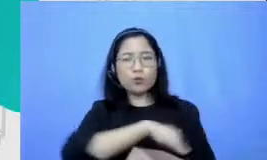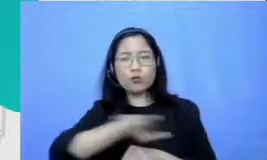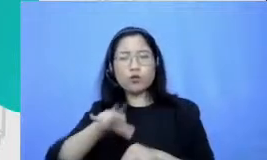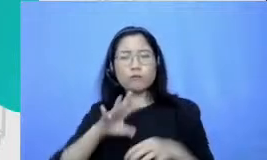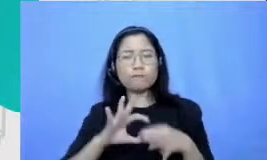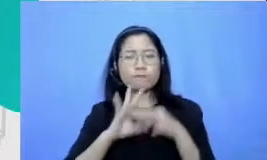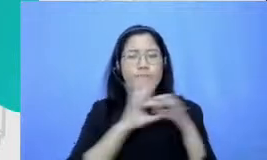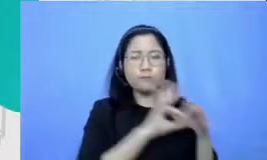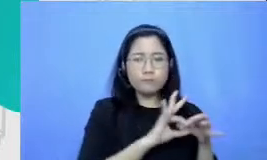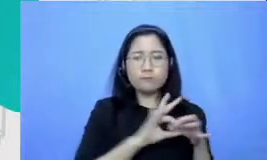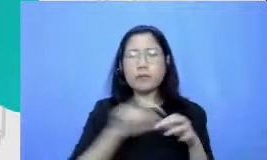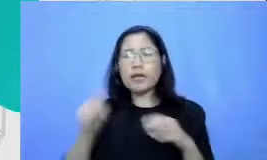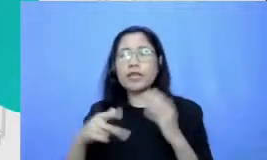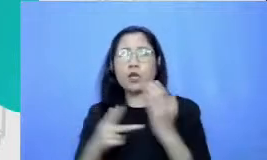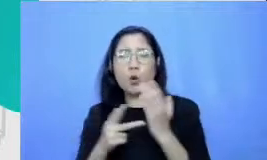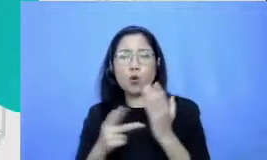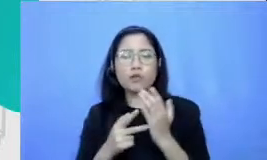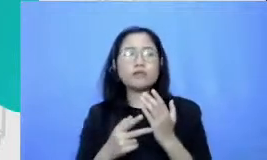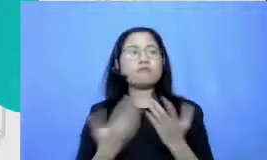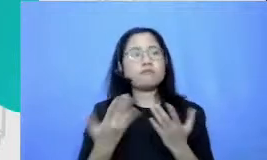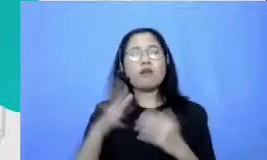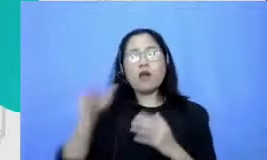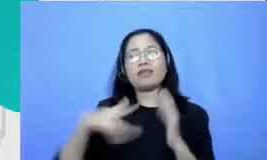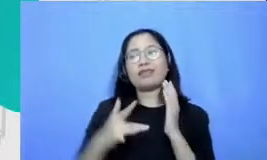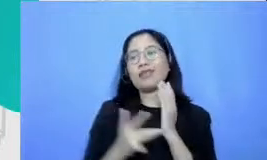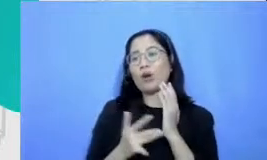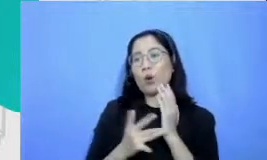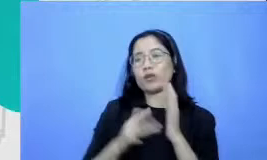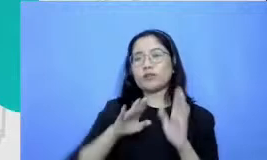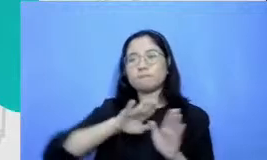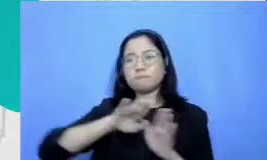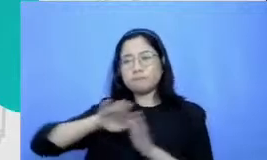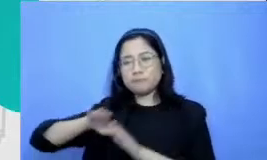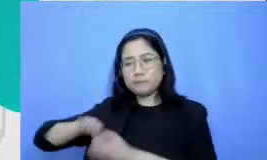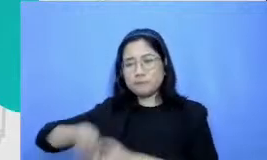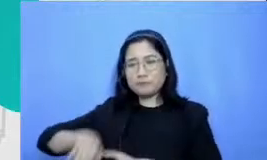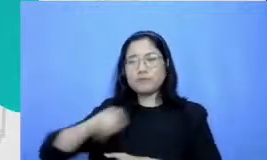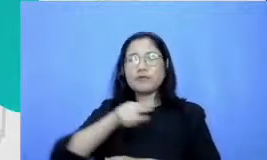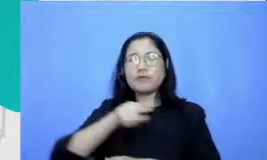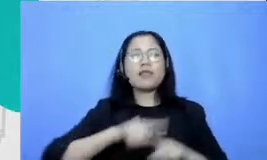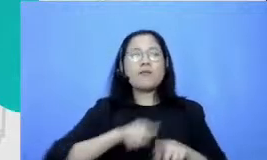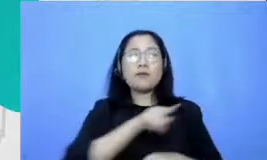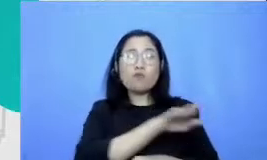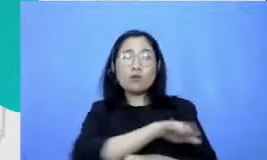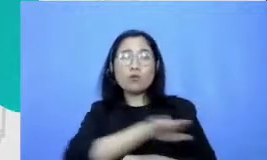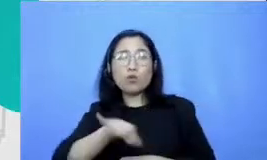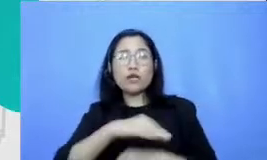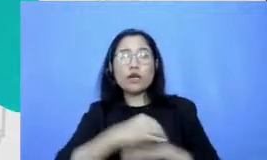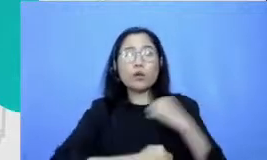dulu tapi apapun yang mereka lakukan Apapun belajar yang mereka lakukan Apapun Demonstrasi